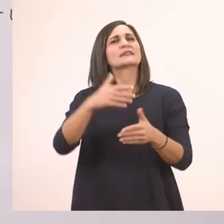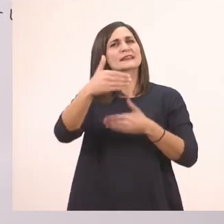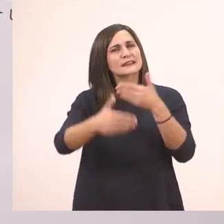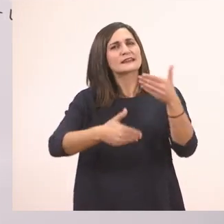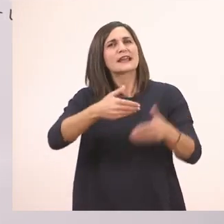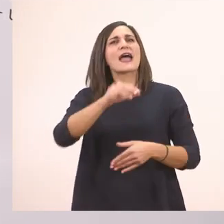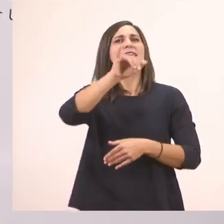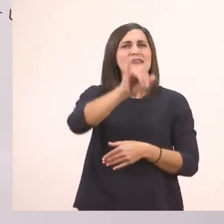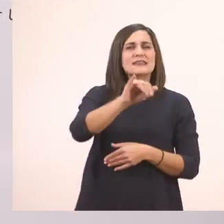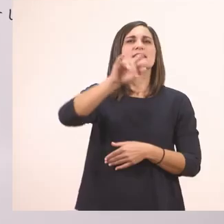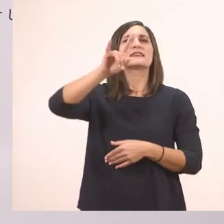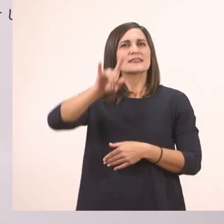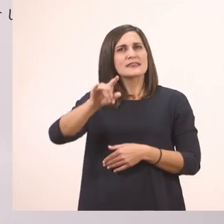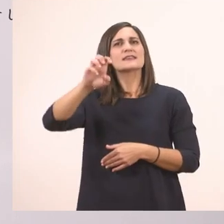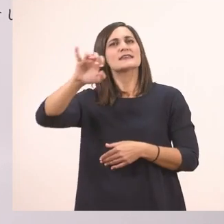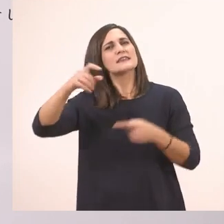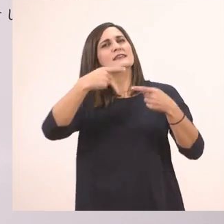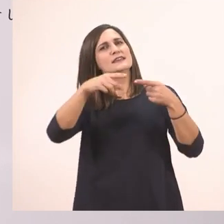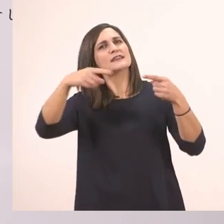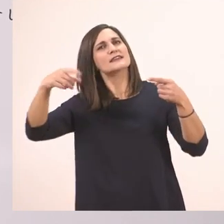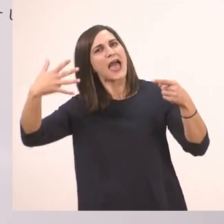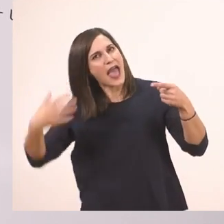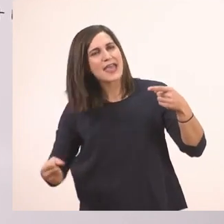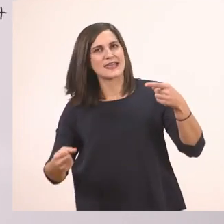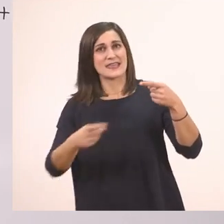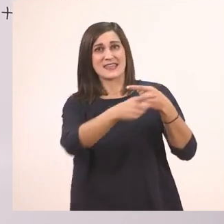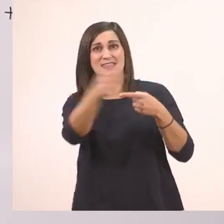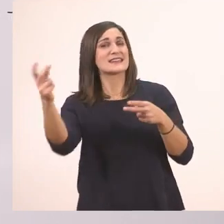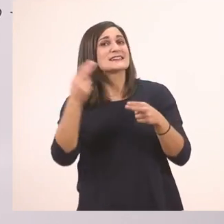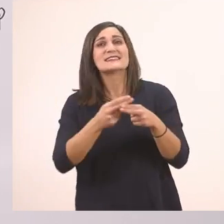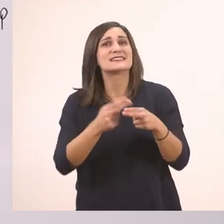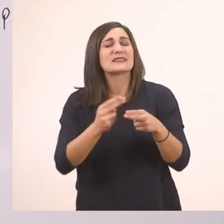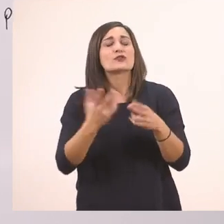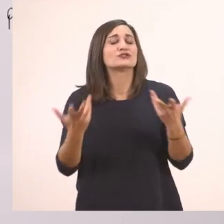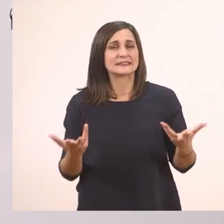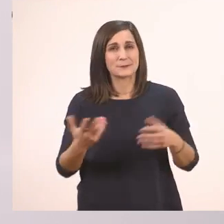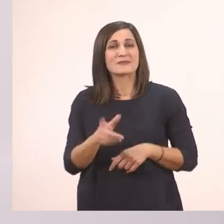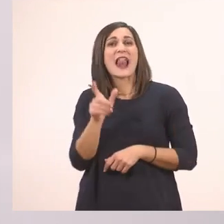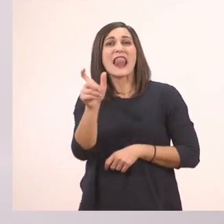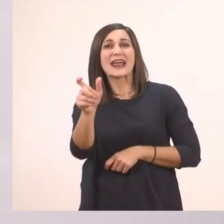Θέλω να σας πω το μυστικό ποιο είναι. Ότι όταν οι λεξούλες έχουνε μπροστά τη λεξούλα "το"